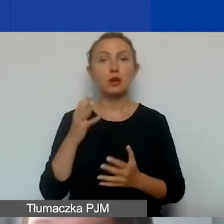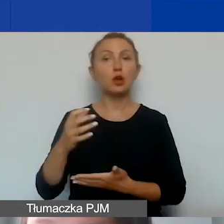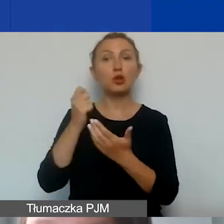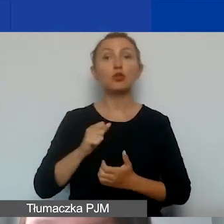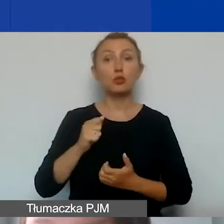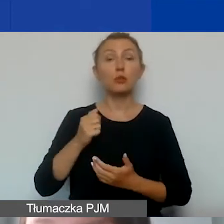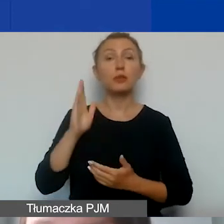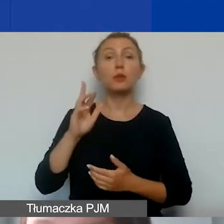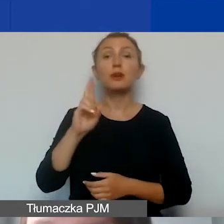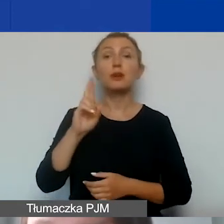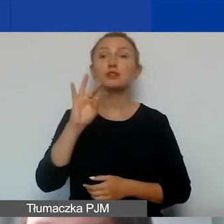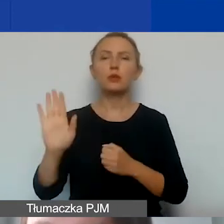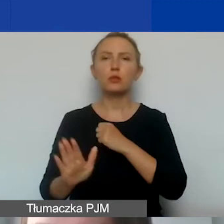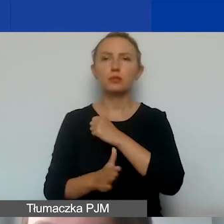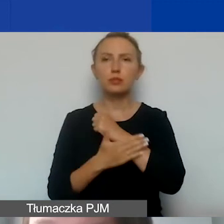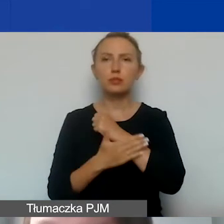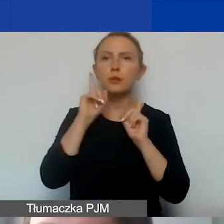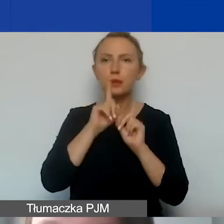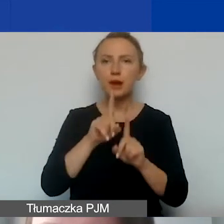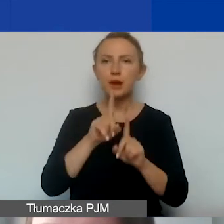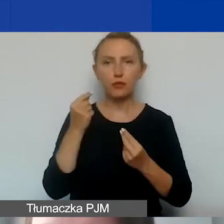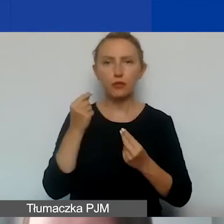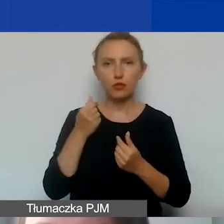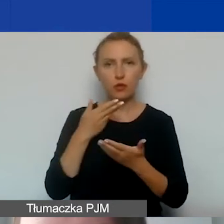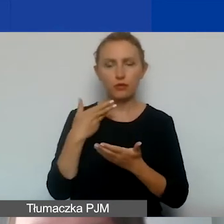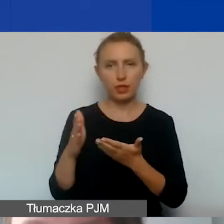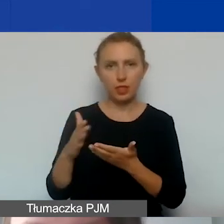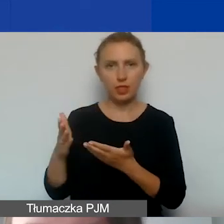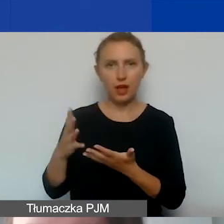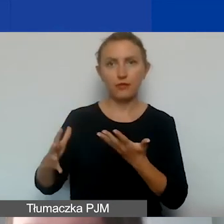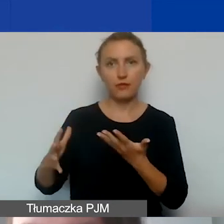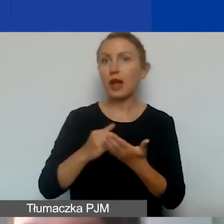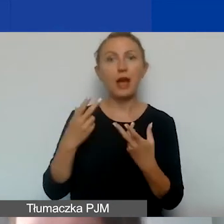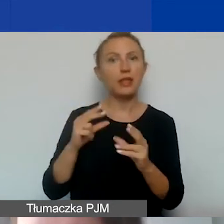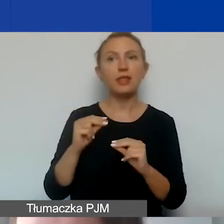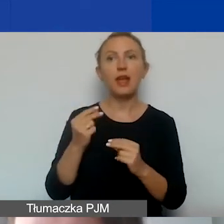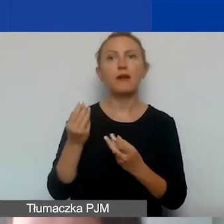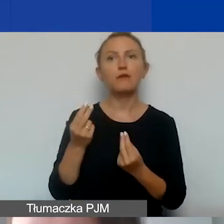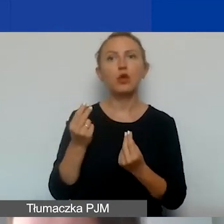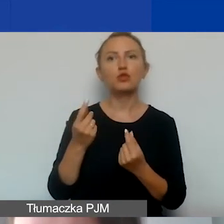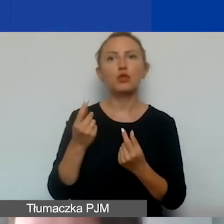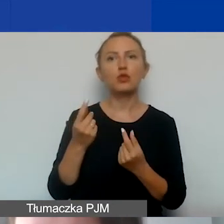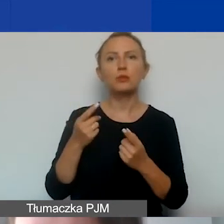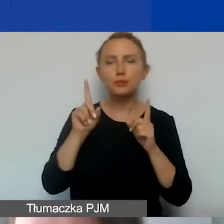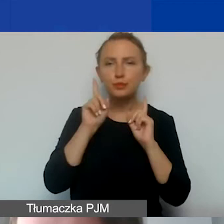o ryczałt w oparciu o faktyczną kwotę wydaną na wynagrodzenia, a nie o kwotę nominalną zaplanowaną w budżecie.